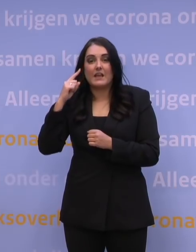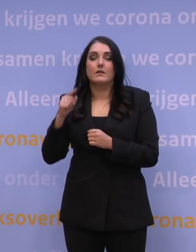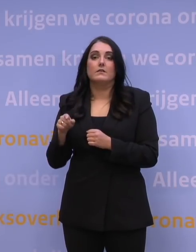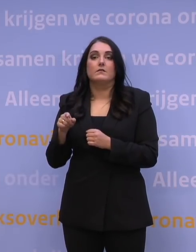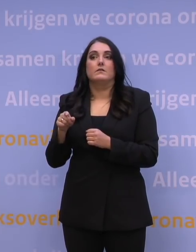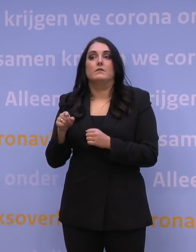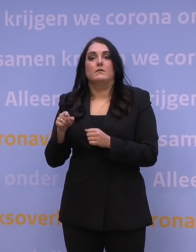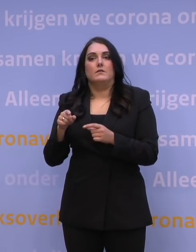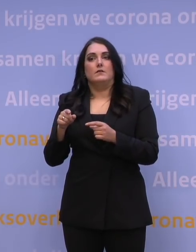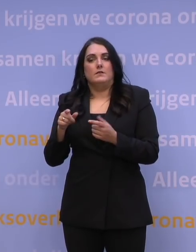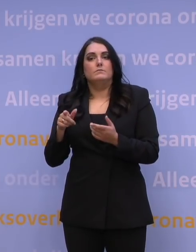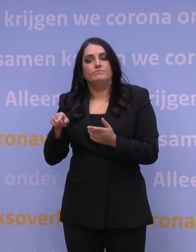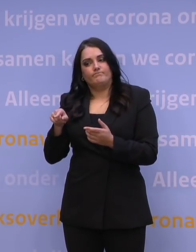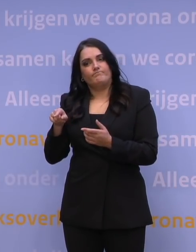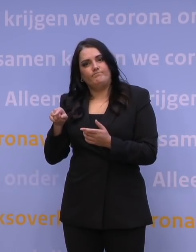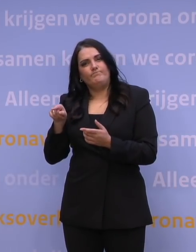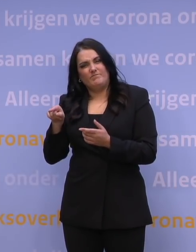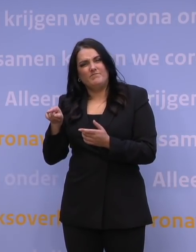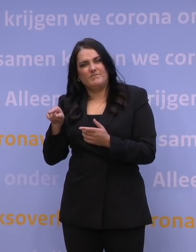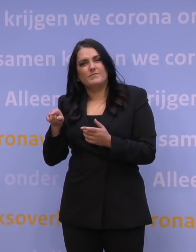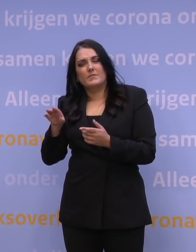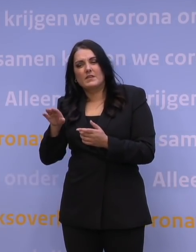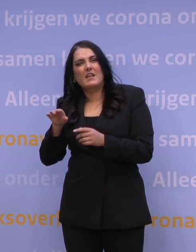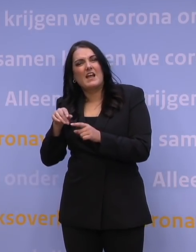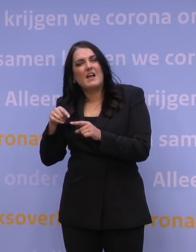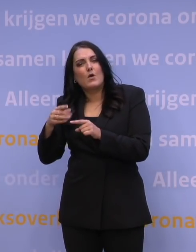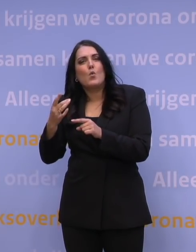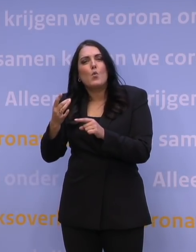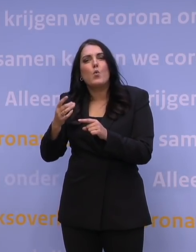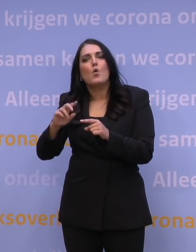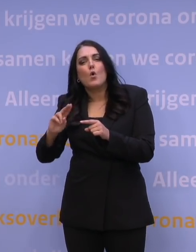over de mate waarin ook telkens weer opnieuw geboosterd zal moeten worden.